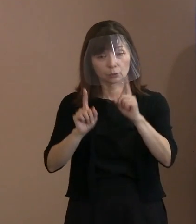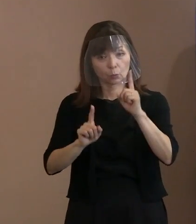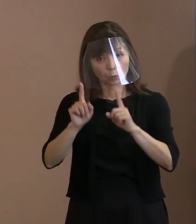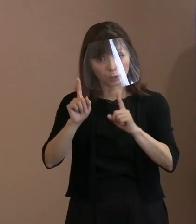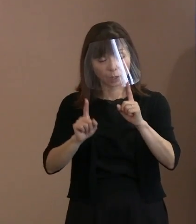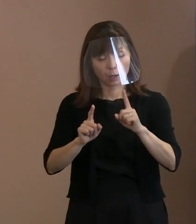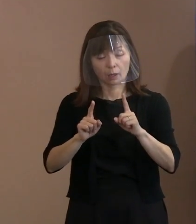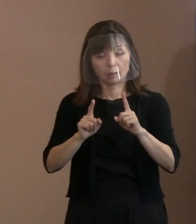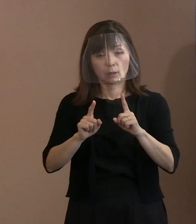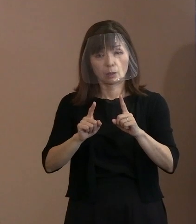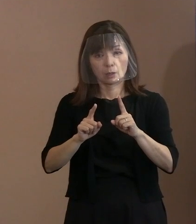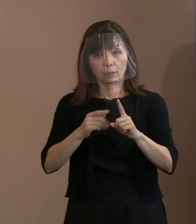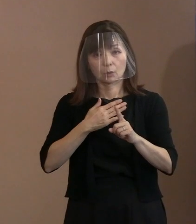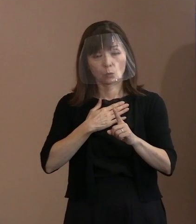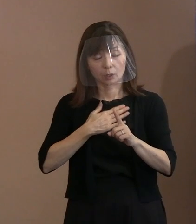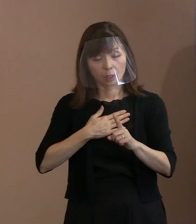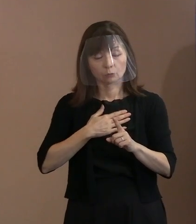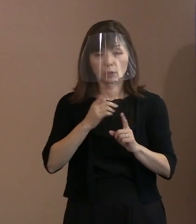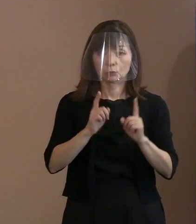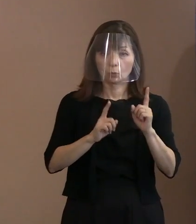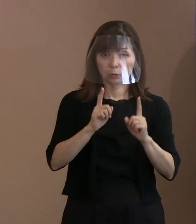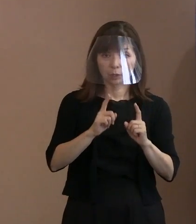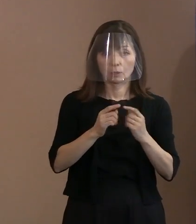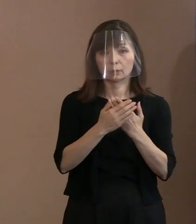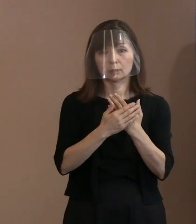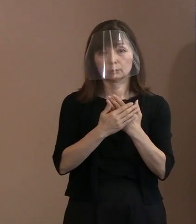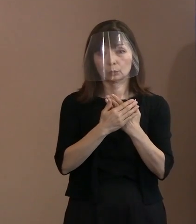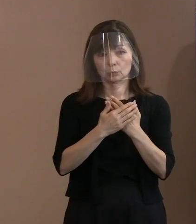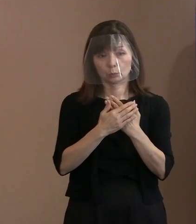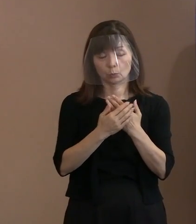胎内におられた方が 自分自身で証明するというのは､